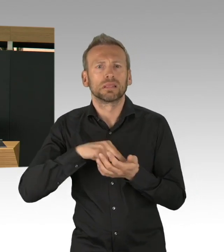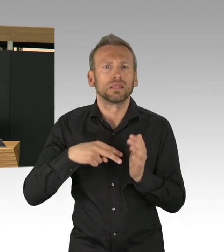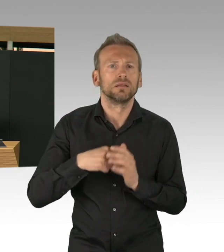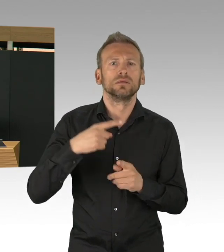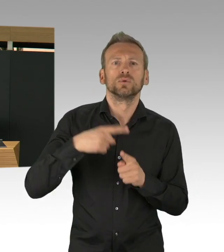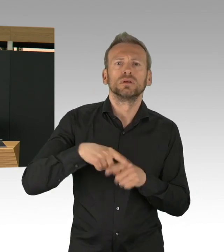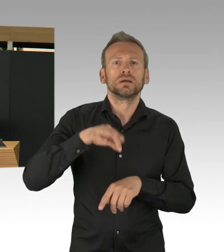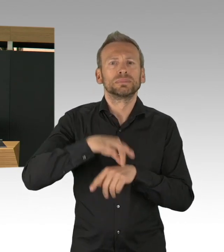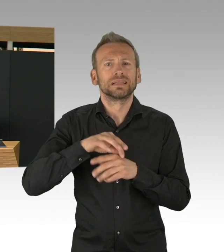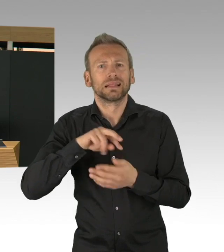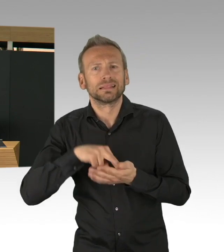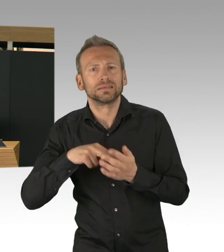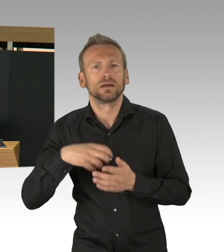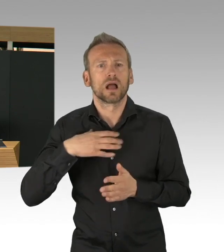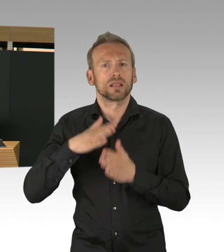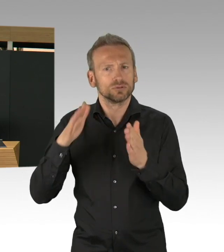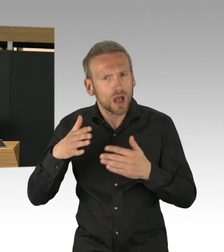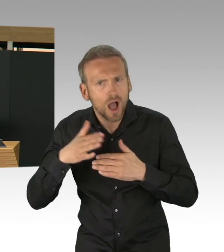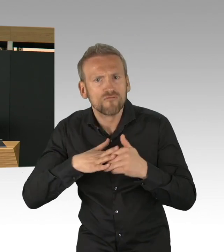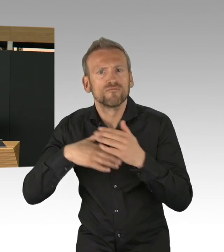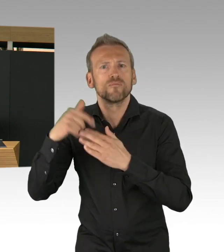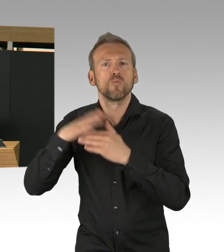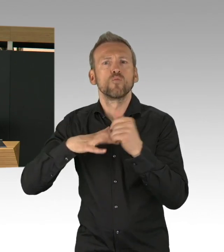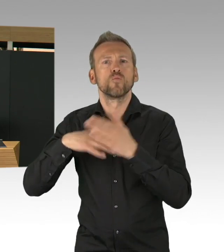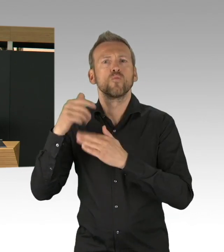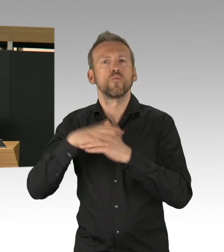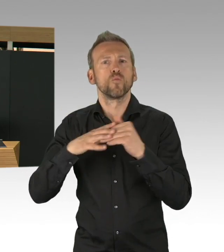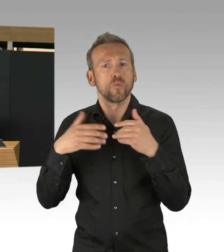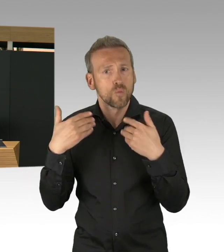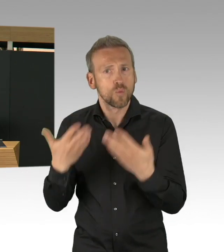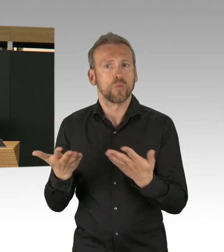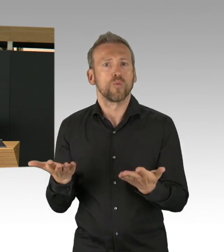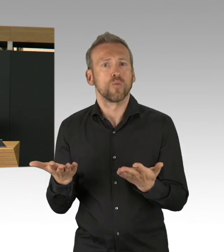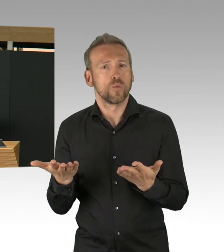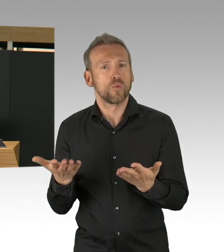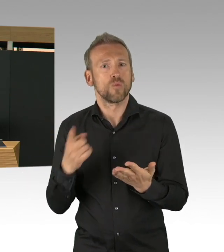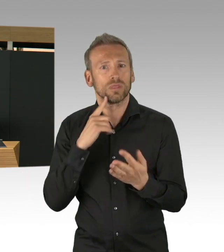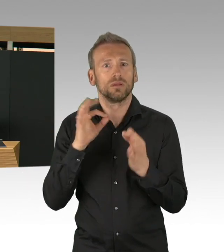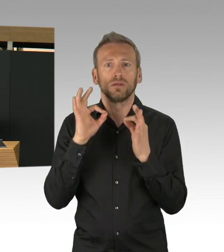sowohl für den Bau des Krankenhauses, für die Beschaffung von Schutzkleidung, aber eben auch für die Beschaffung der Beatmungsgeräte,